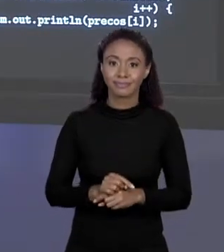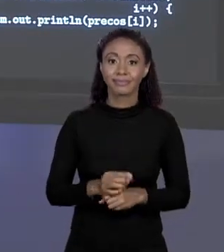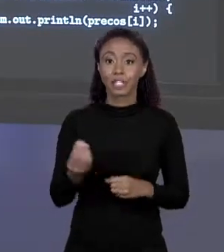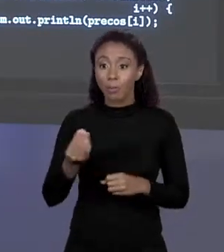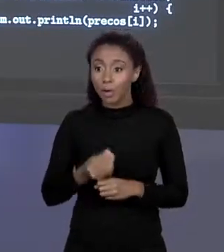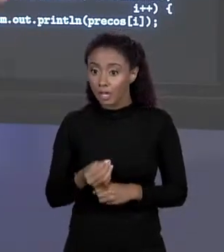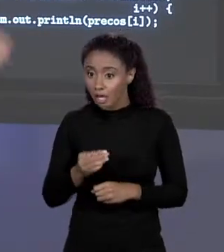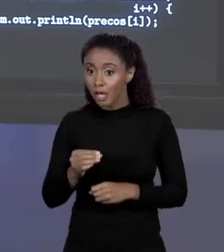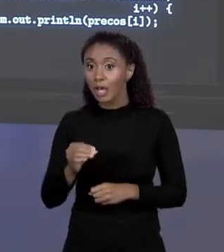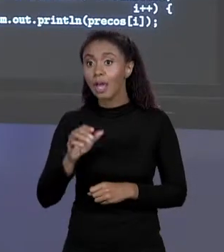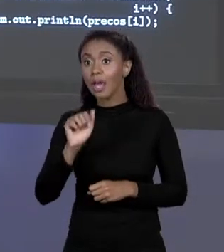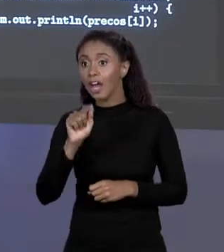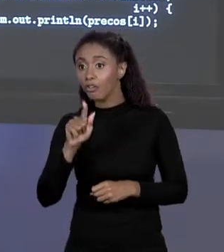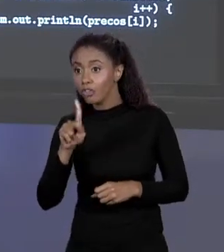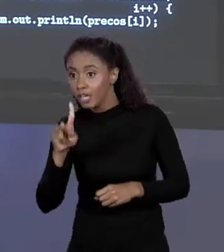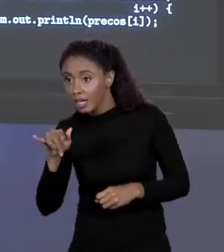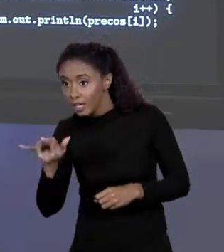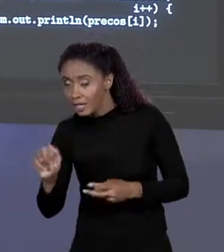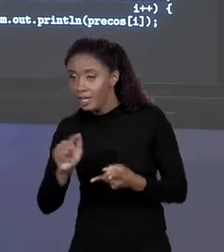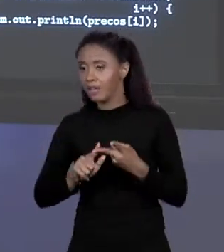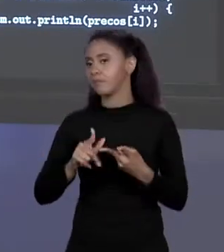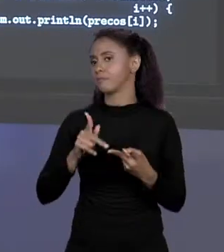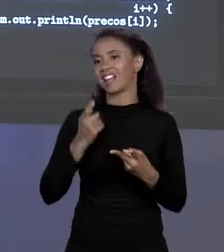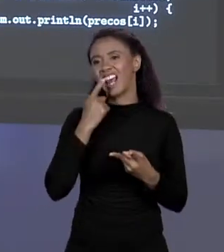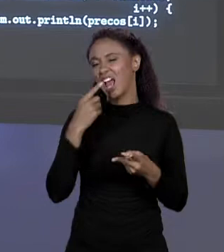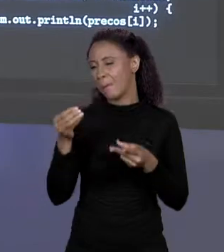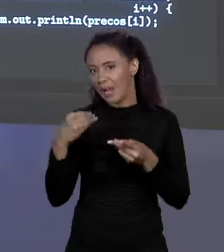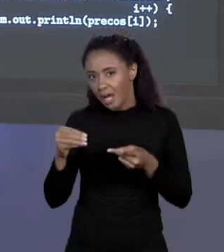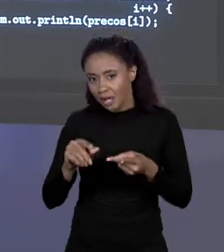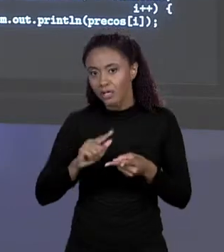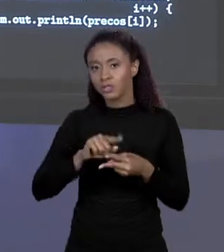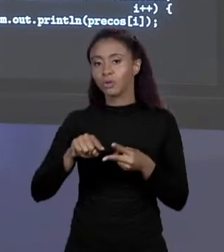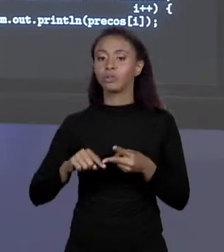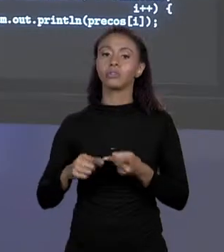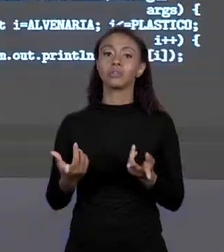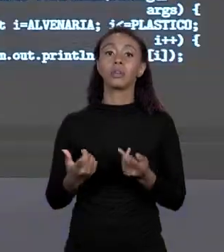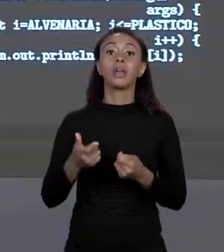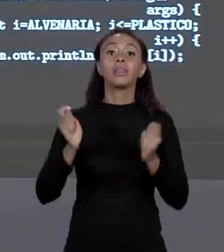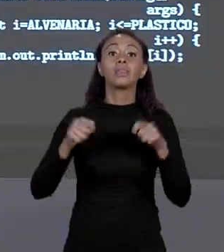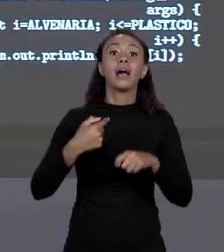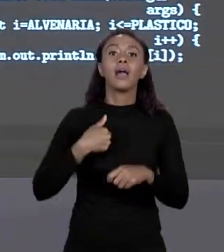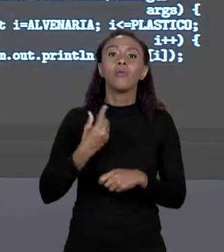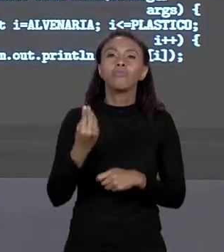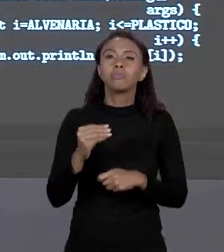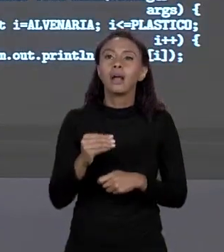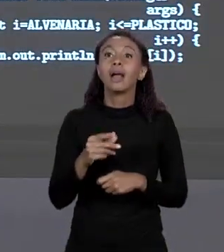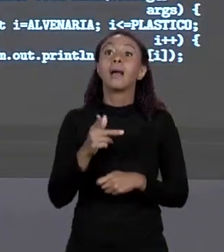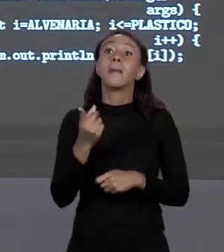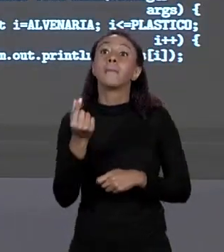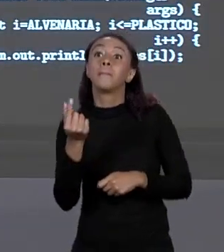NAQUELA POSIÇÃO DO ARRANJO, ENTÃO EM VEZ DE PREÇO 0 SERIA PREÇO DE ALVENARIA, FICA MAIS FÁCIL DE ENTENDER O QUE É ISSO